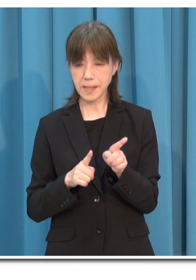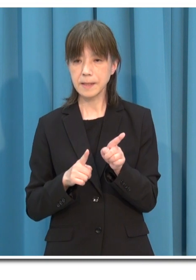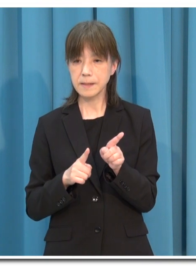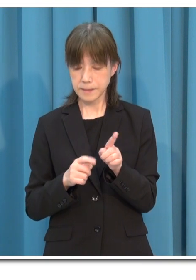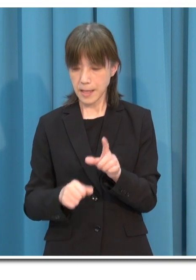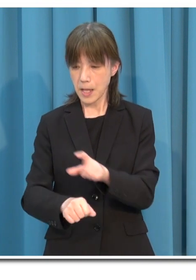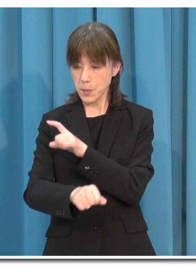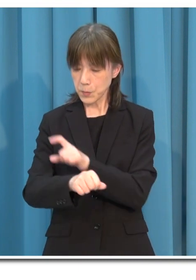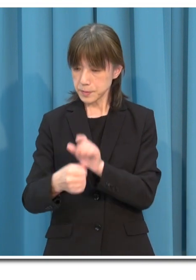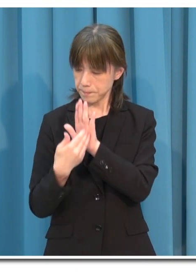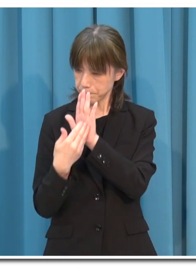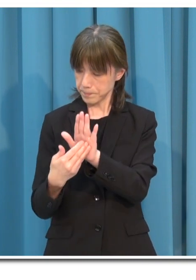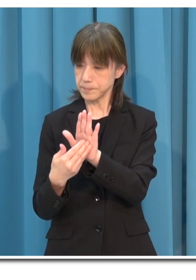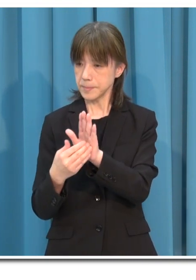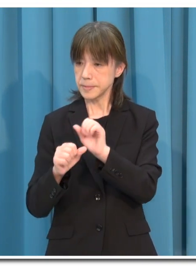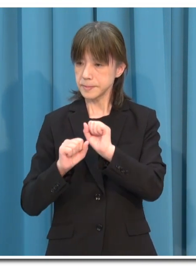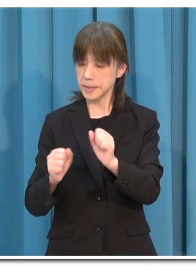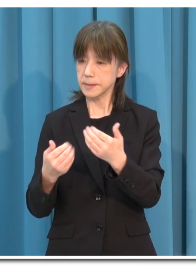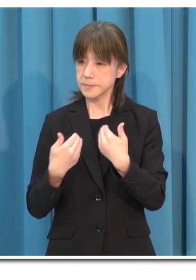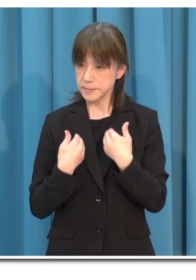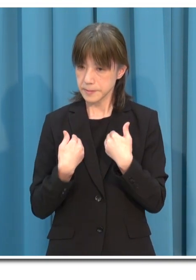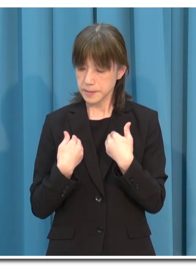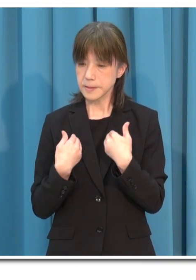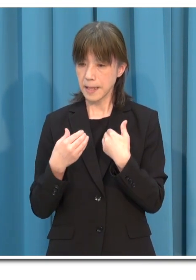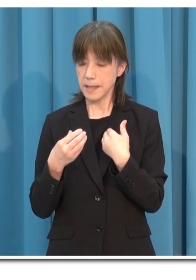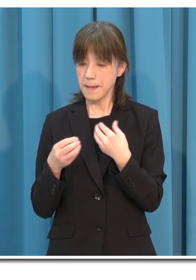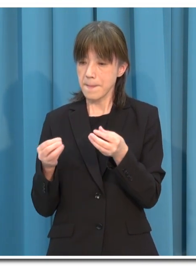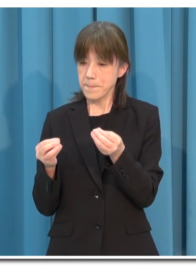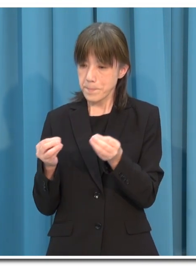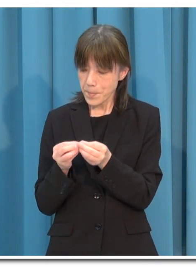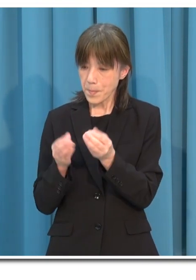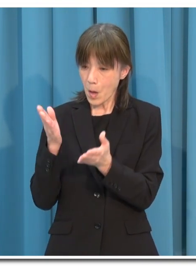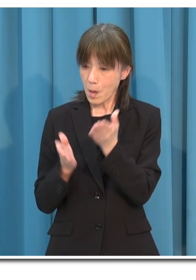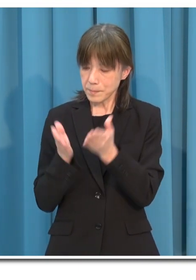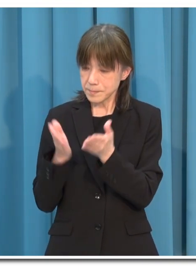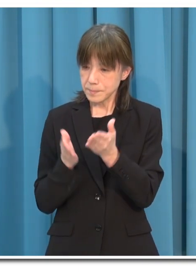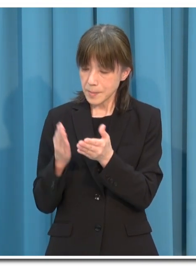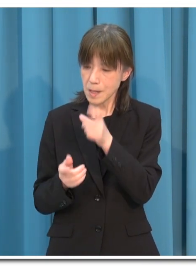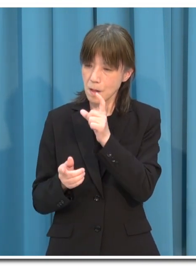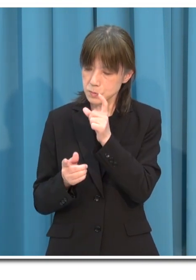特に「接待を伴う飲食店」は より適切な対策を行ってください